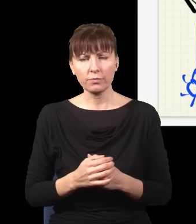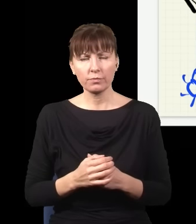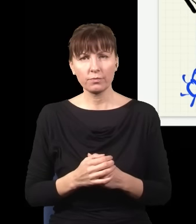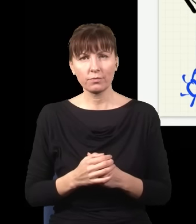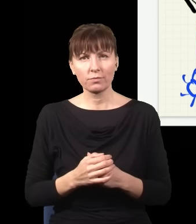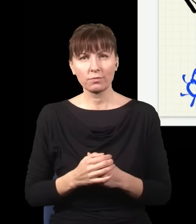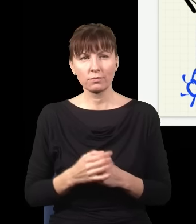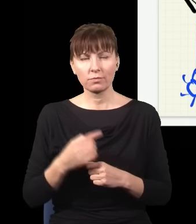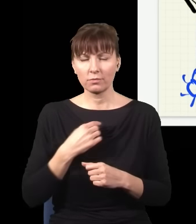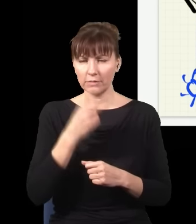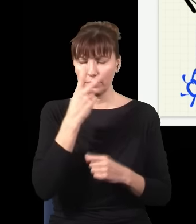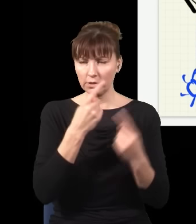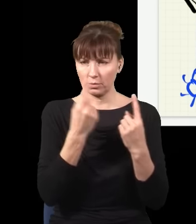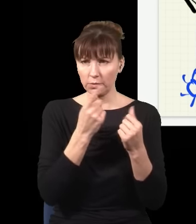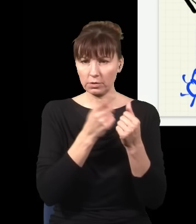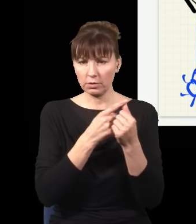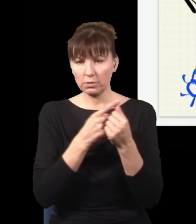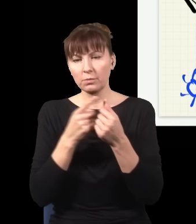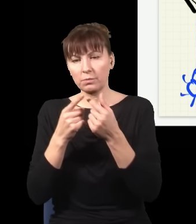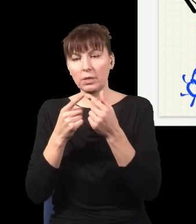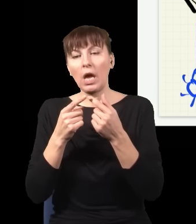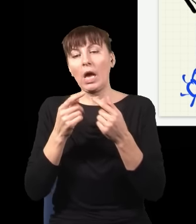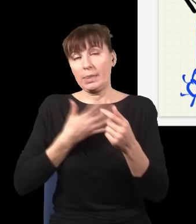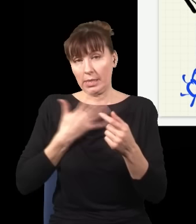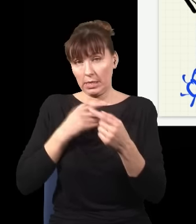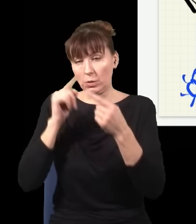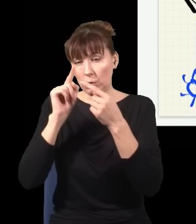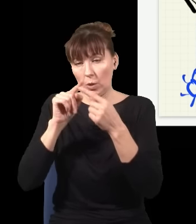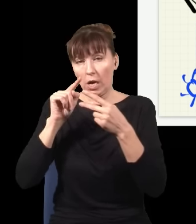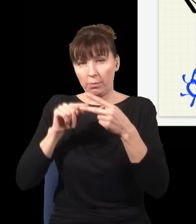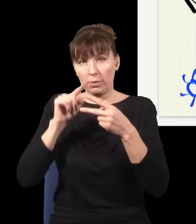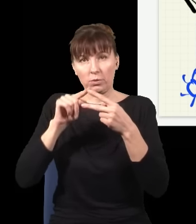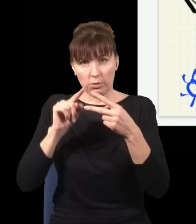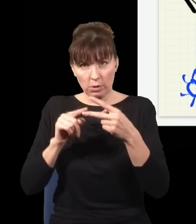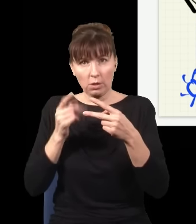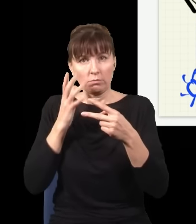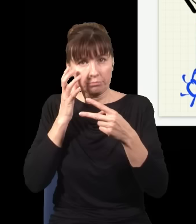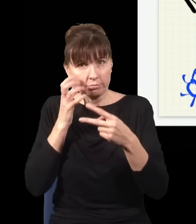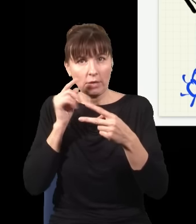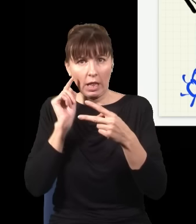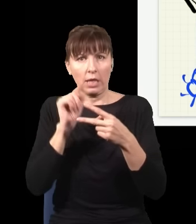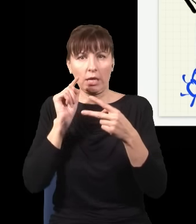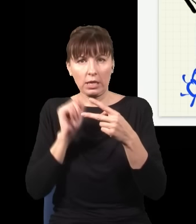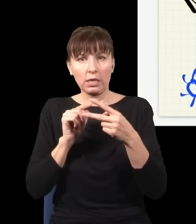patrzę na wszystkie możliwe sytuacje, czyli albo kliknął ten detektor, albo ten, są tylko dwie możliwości, to połowa z tych sytuacji prowadzi do rozkładu fotonów,